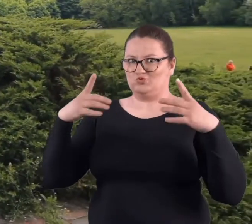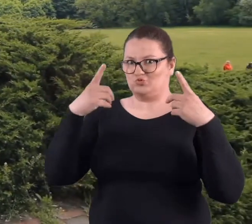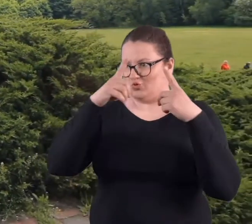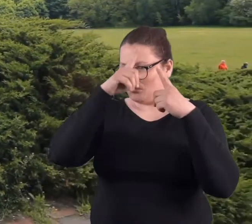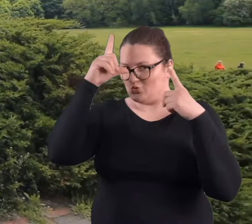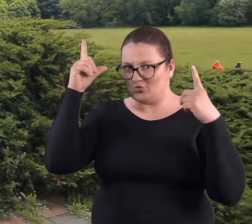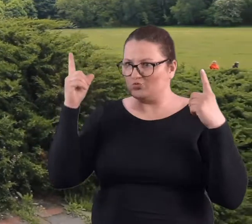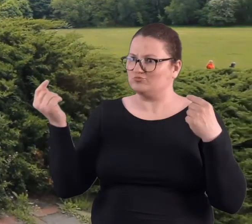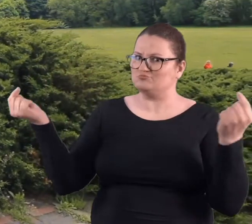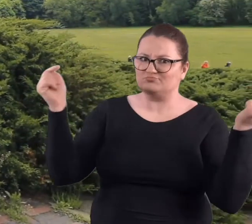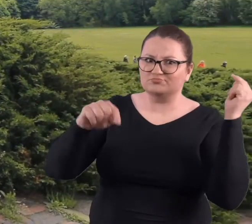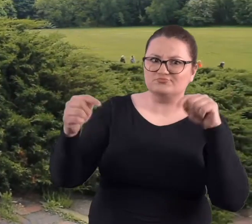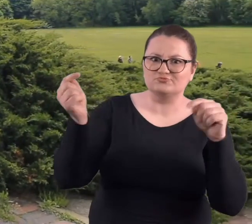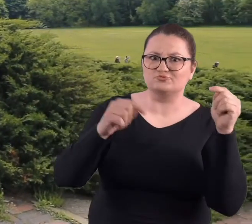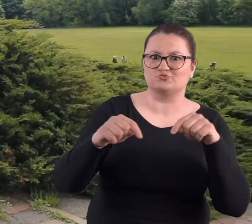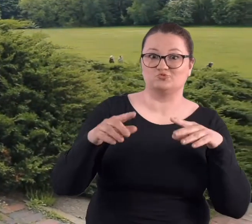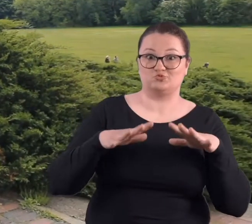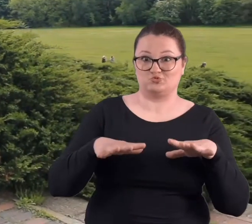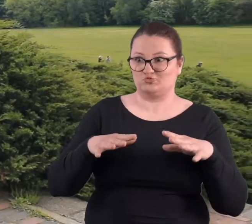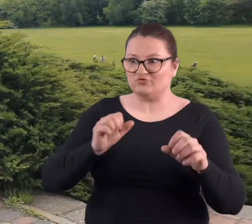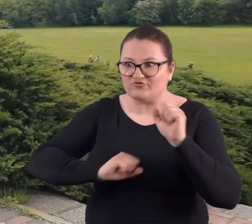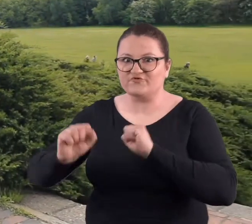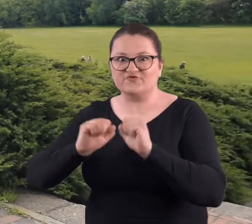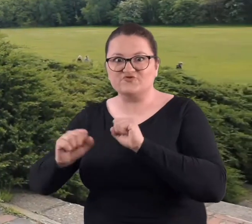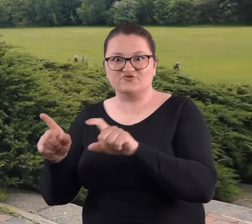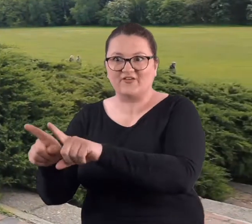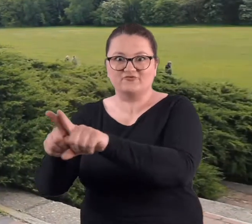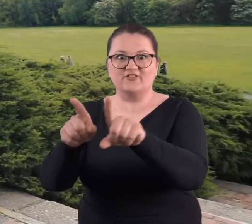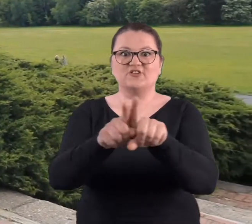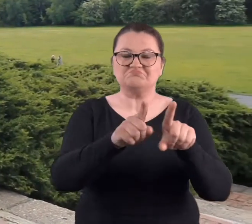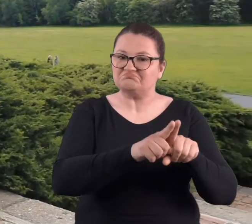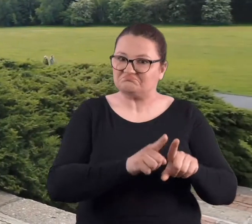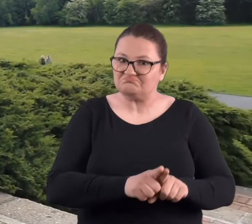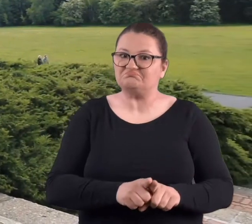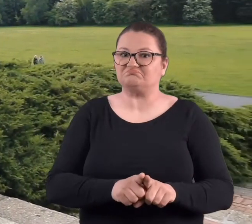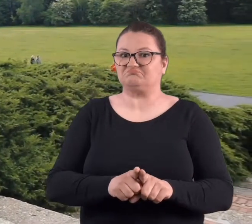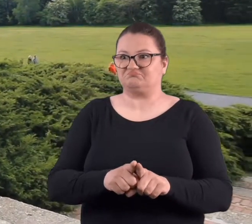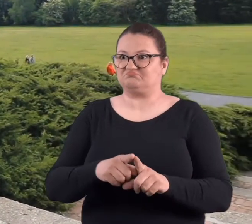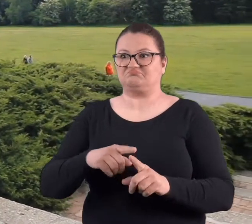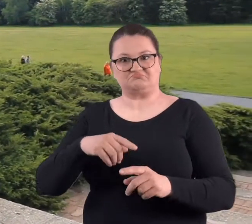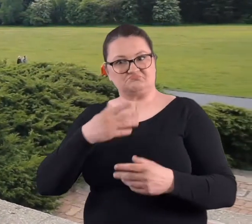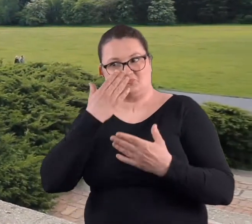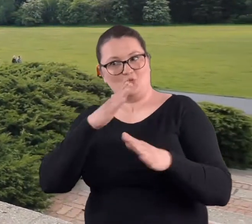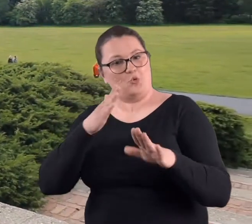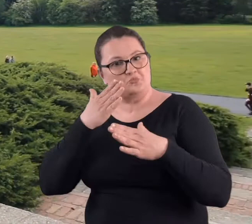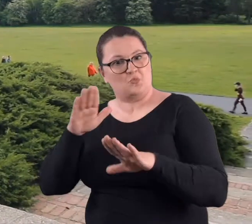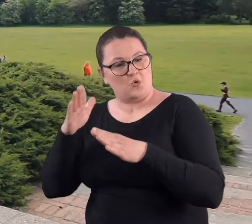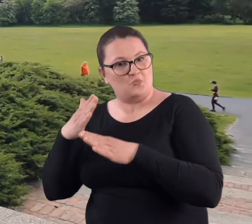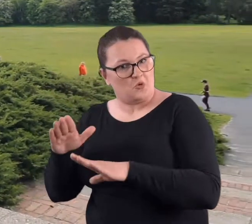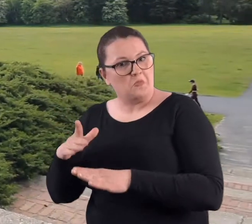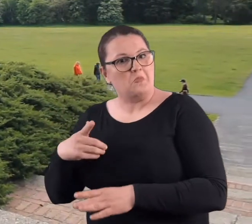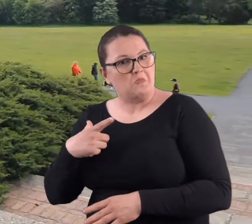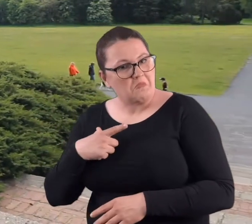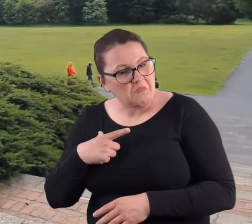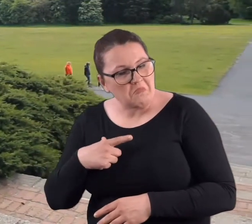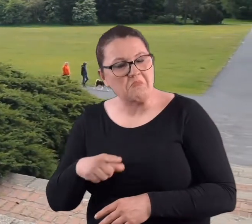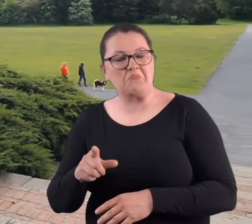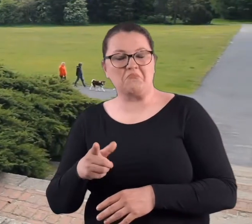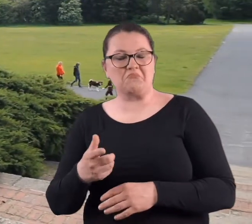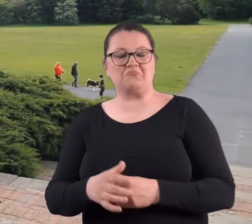że tak dużo osób pojawiło się ćwiczących i demonstrujących swoje umiejętności.